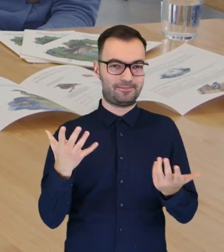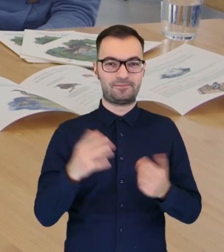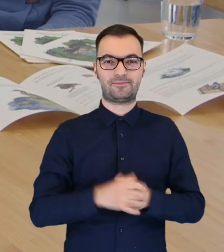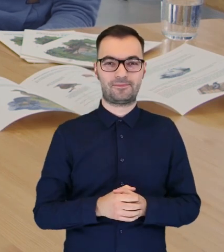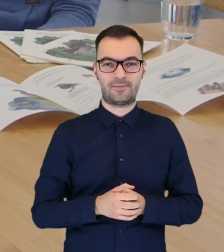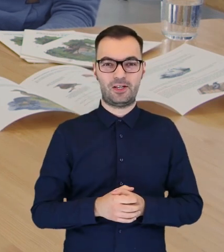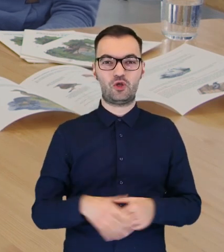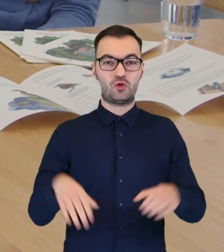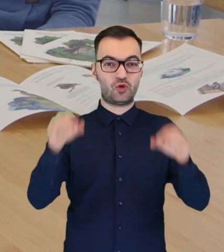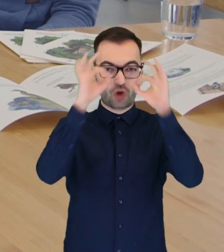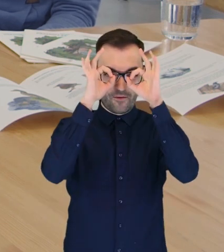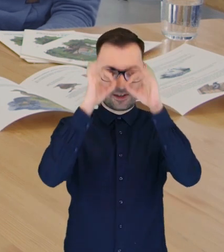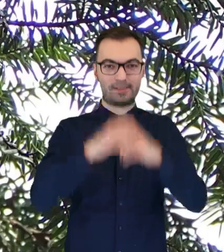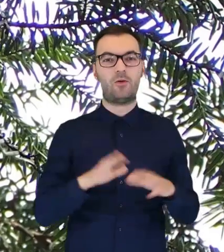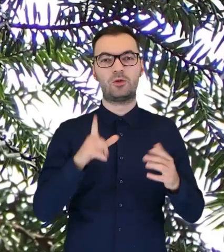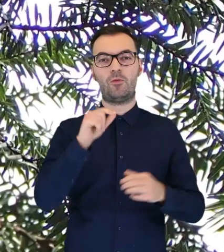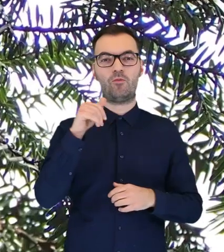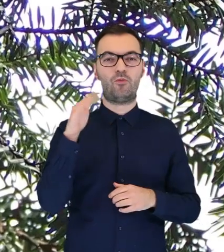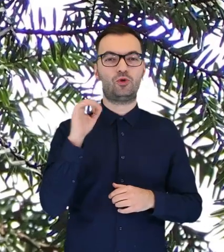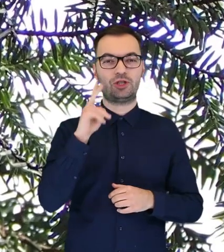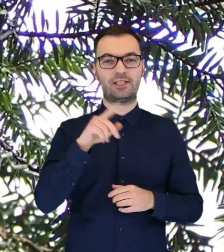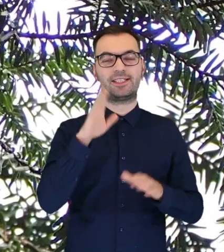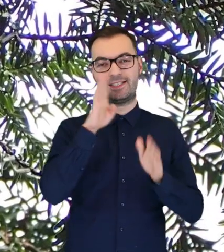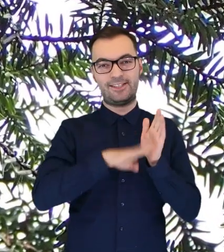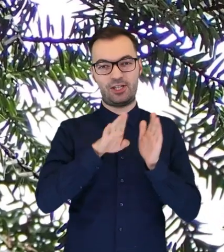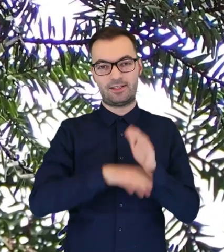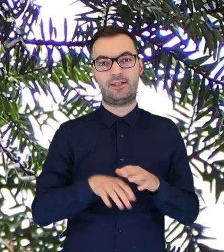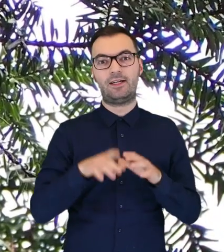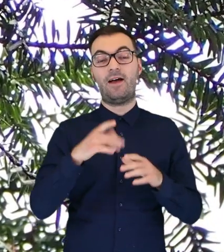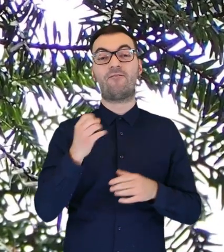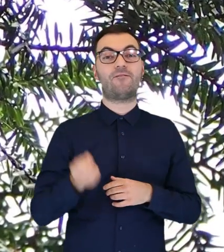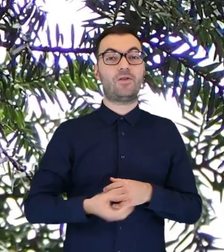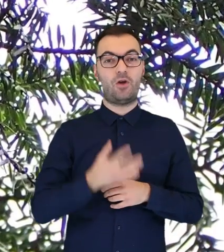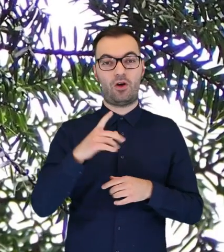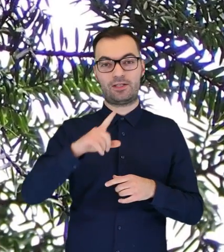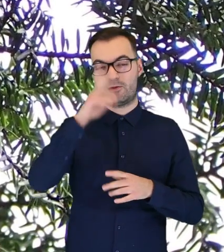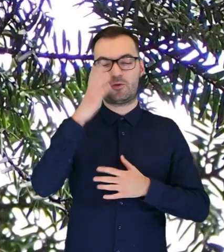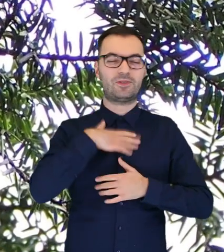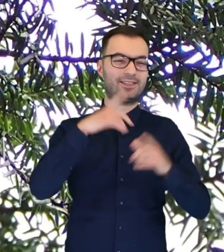znajdują się nasze sowy, czyli puszczyki zwyczajne. I wiosną rzesze fotografów, miłośników przyrody